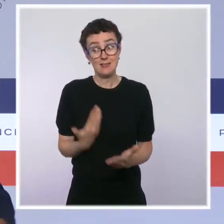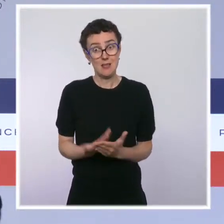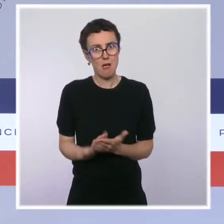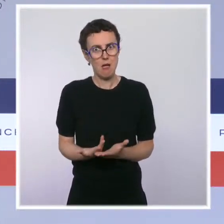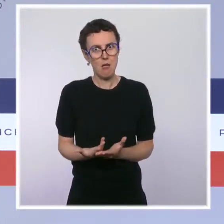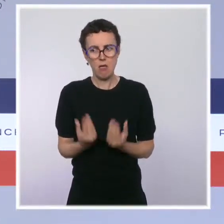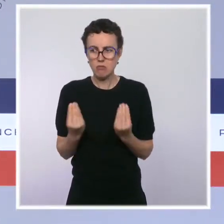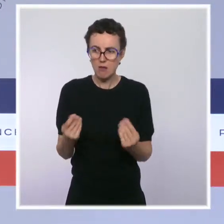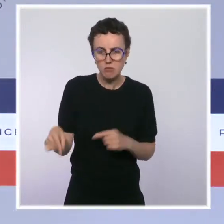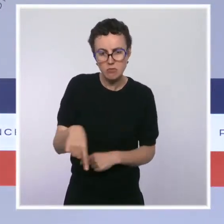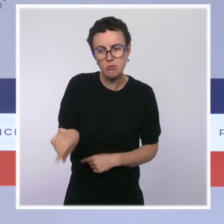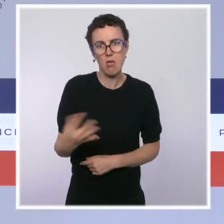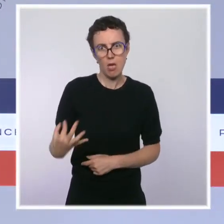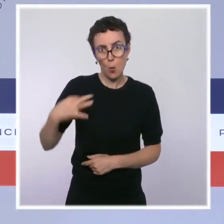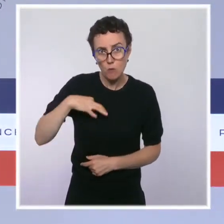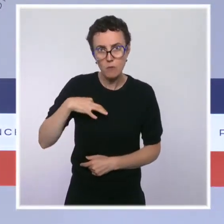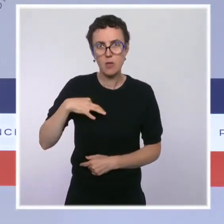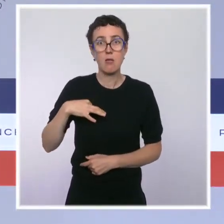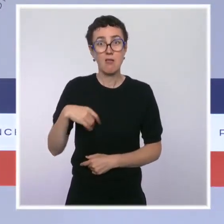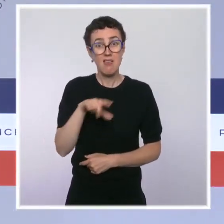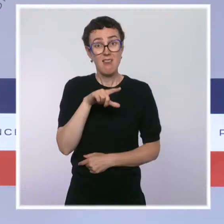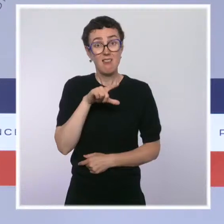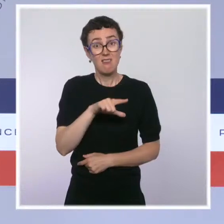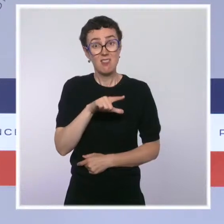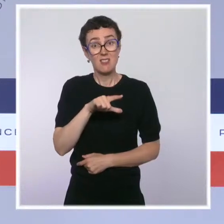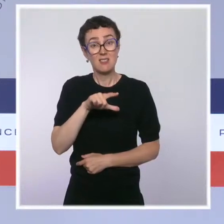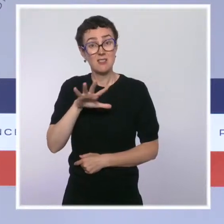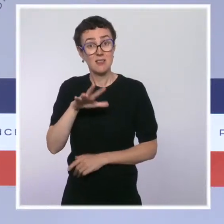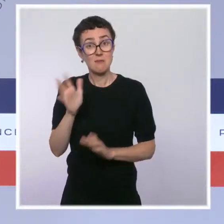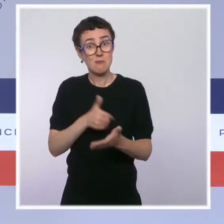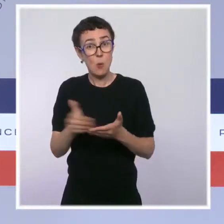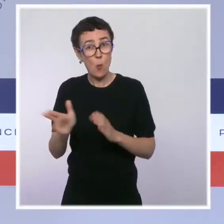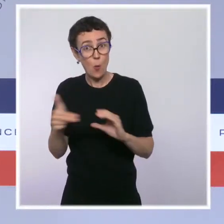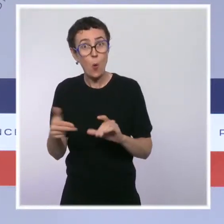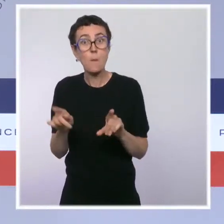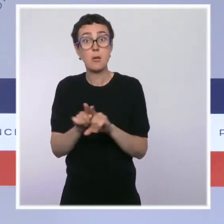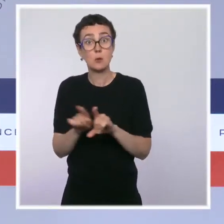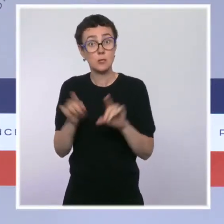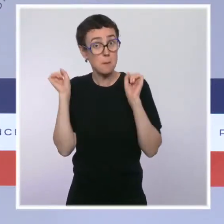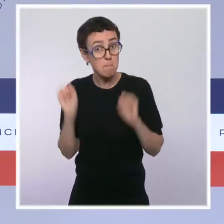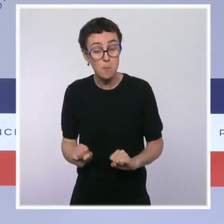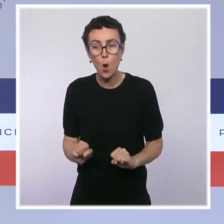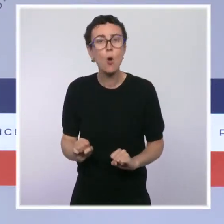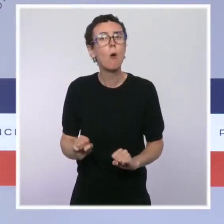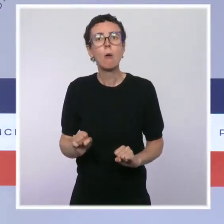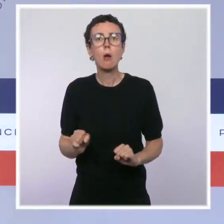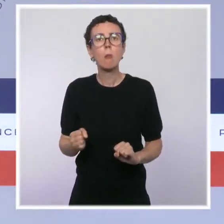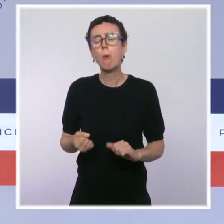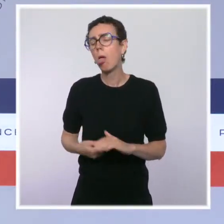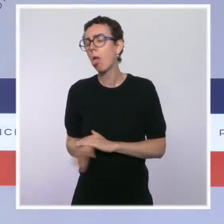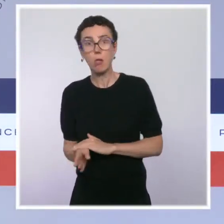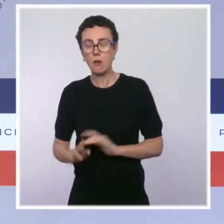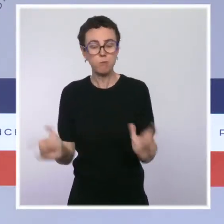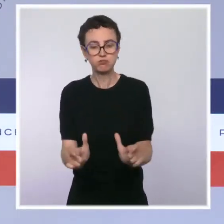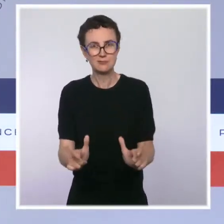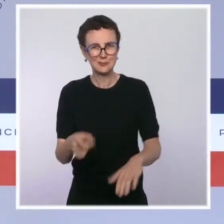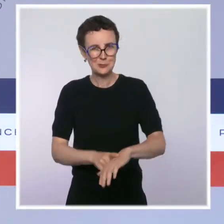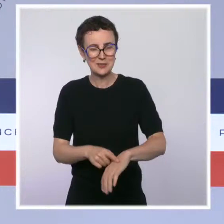améliorer la détection de la fraude encore massive à la TVA dans notre pays. Enfin, une ordonnance présentée avec le ministre des Outre-mer